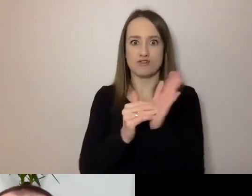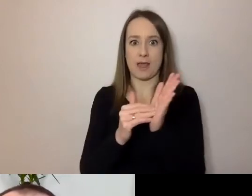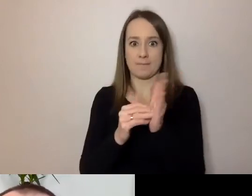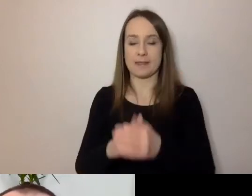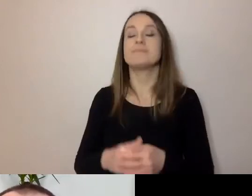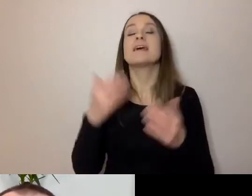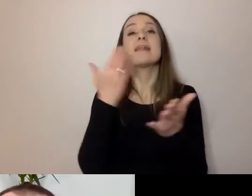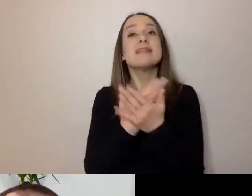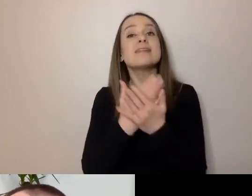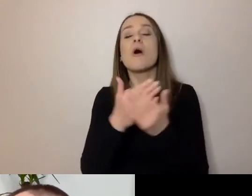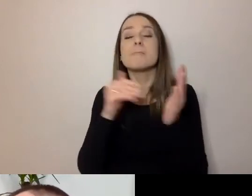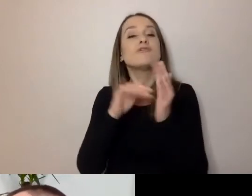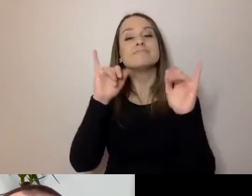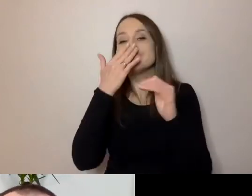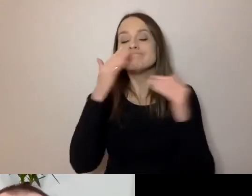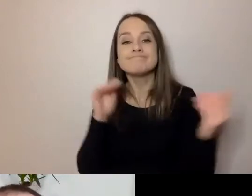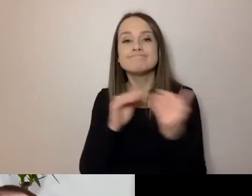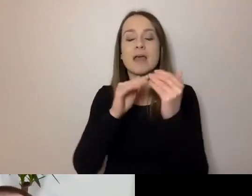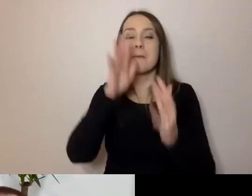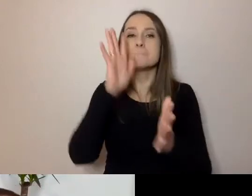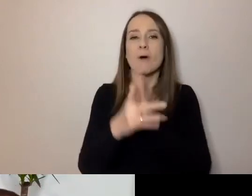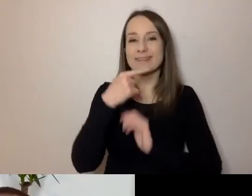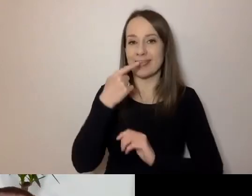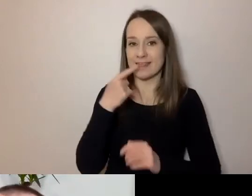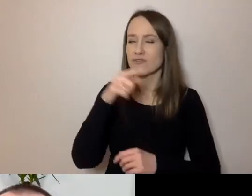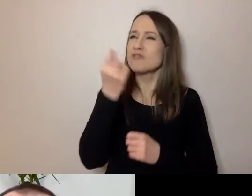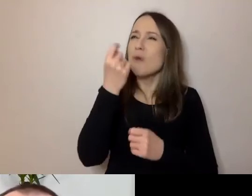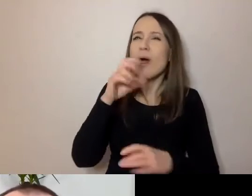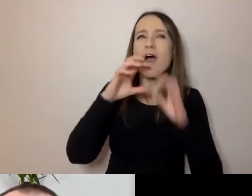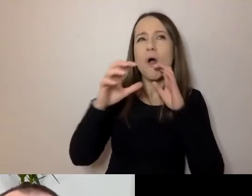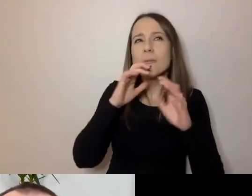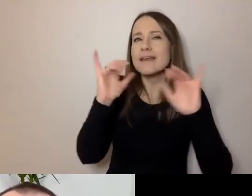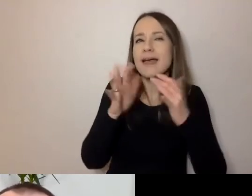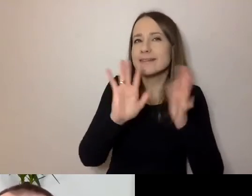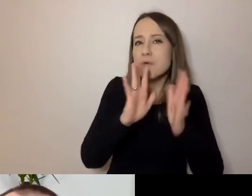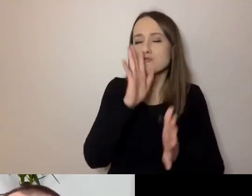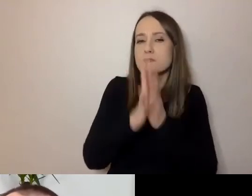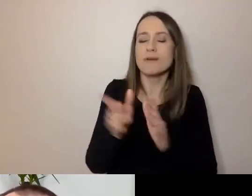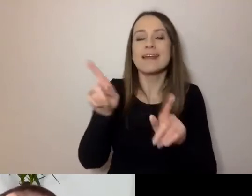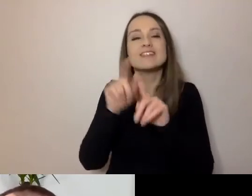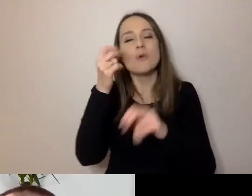To sposób komunikacji i trochę narzędzie do tego, jak się komunikować.